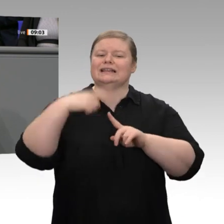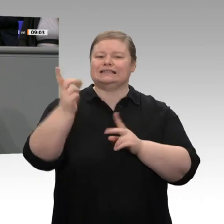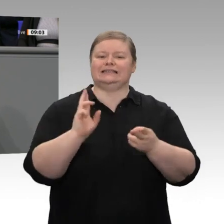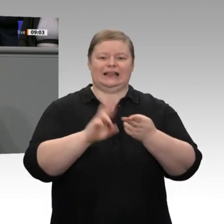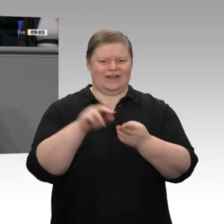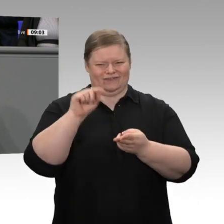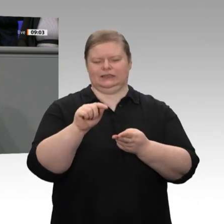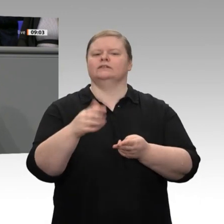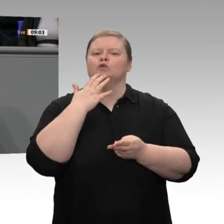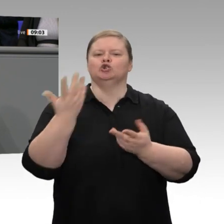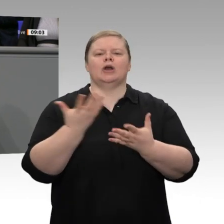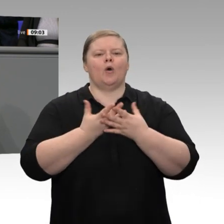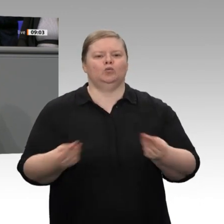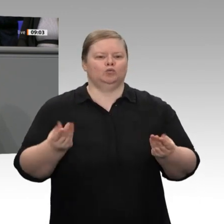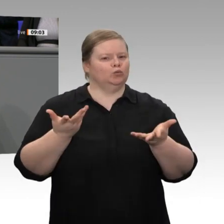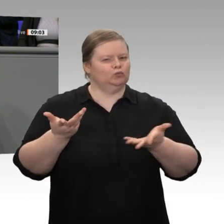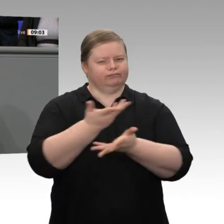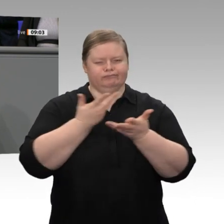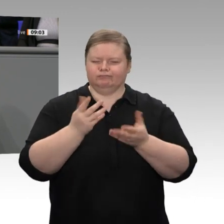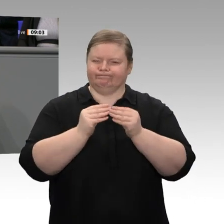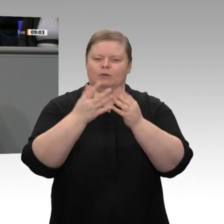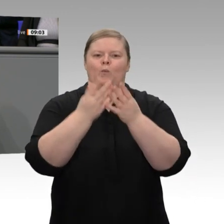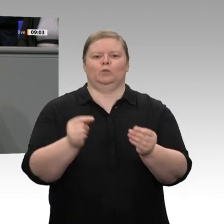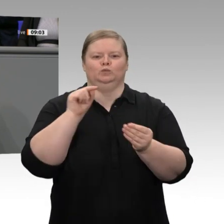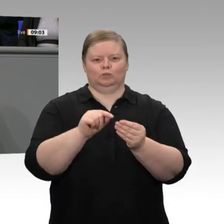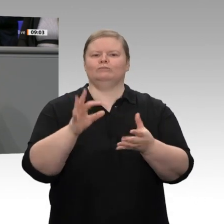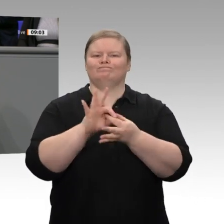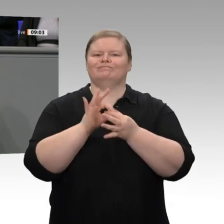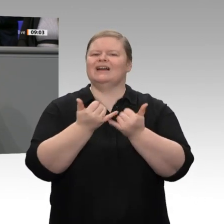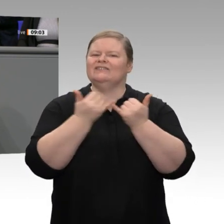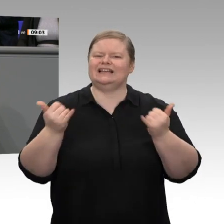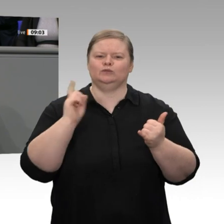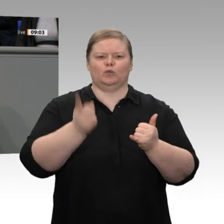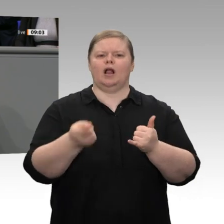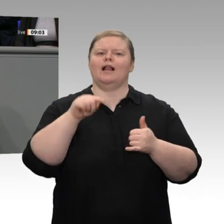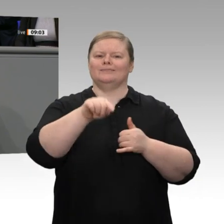Lösung erarbeiten wollen, wie Personengesellschaften bei der Besteuerung mit Kapitalgesellschaften